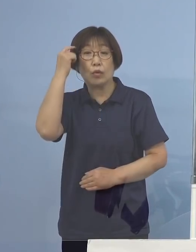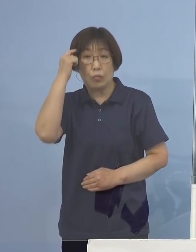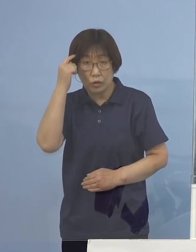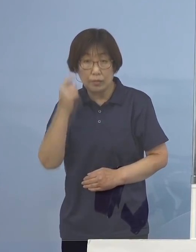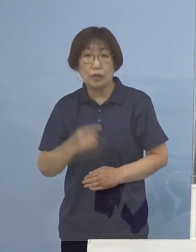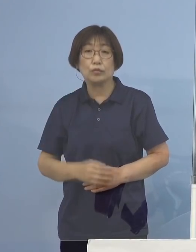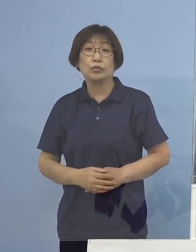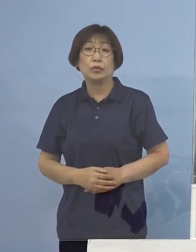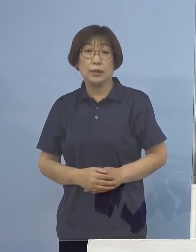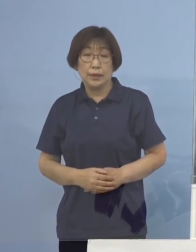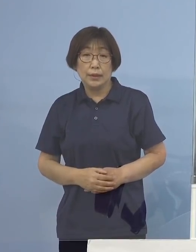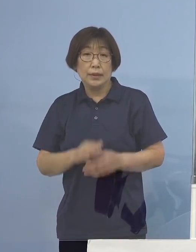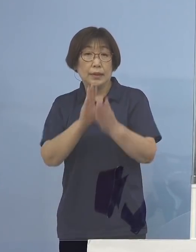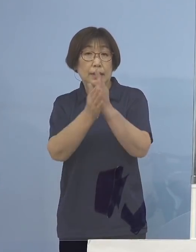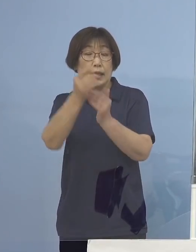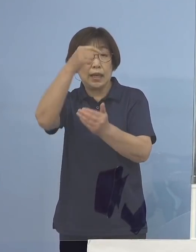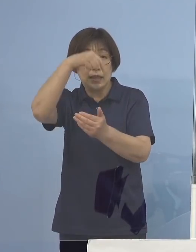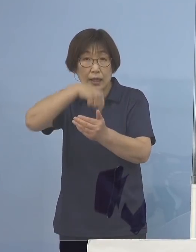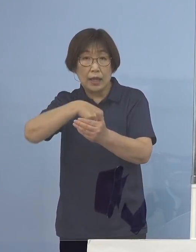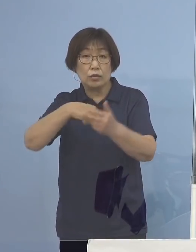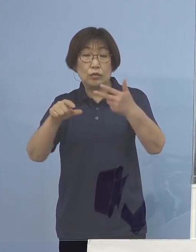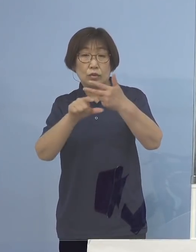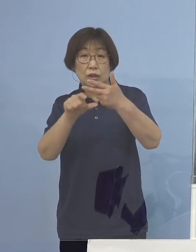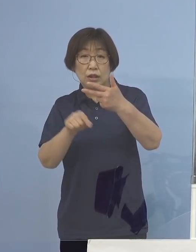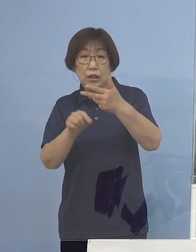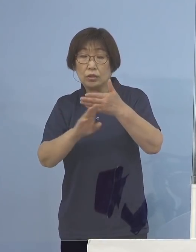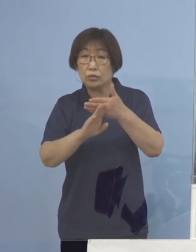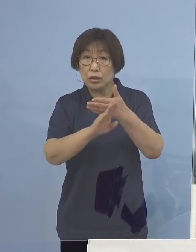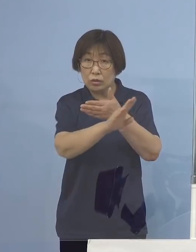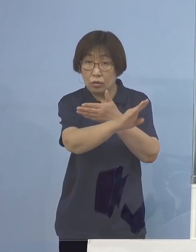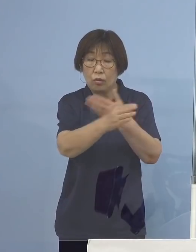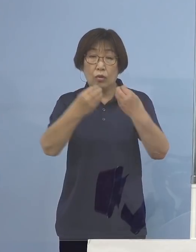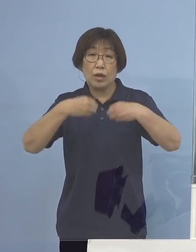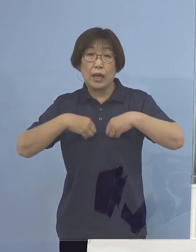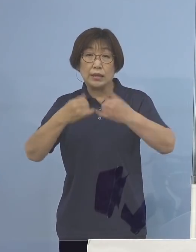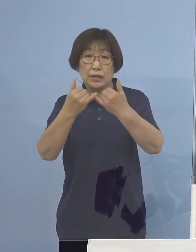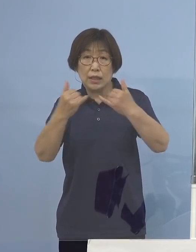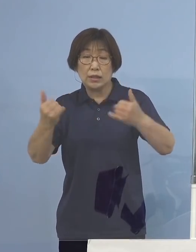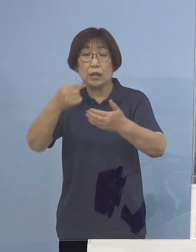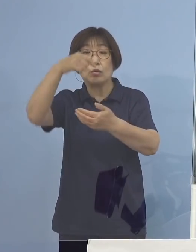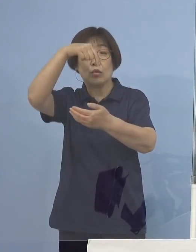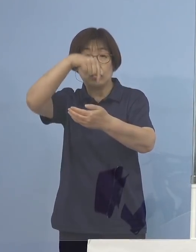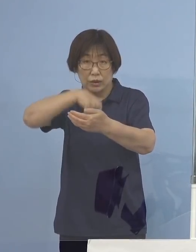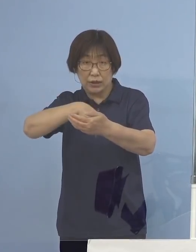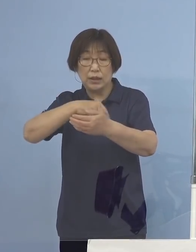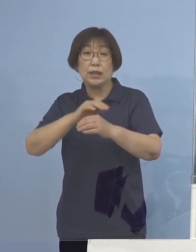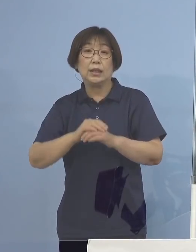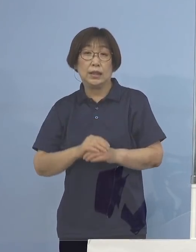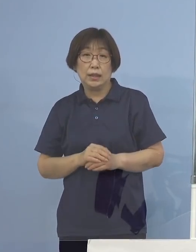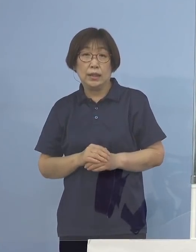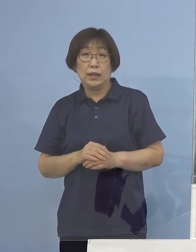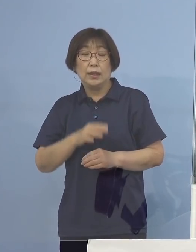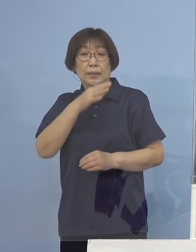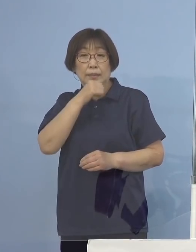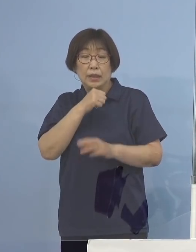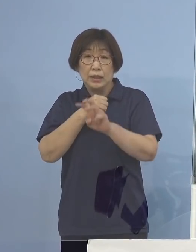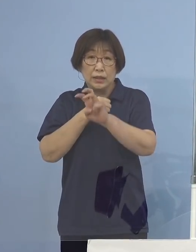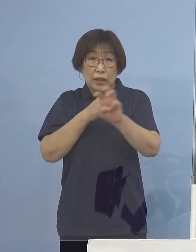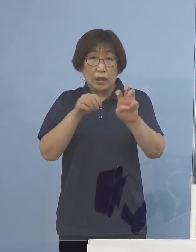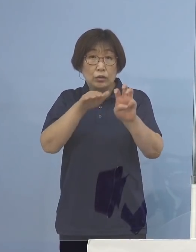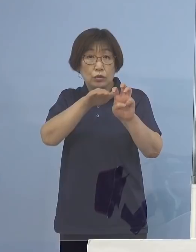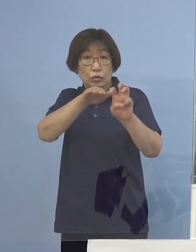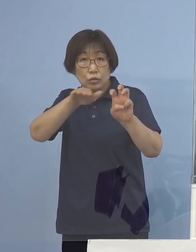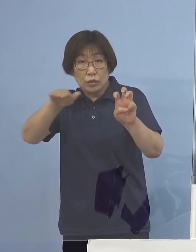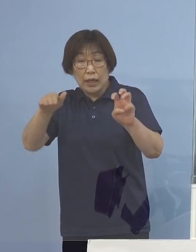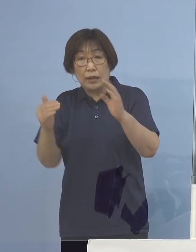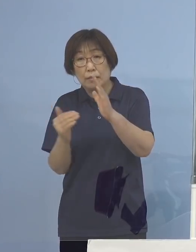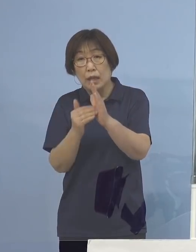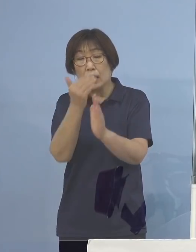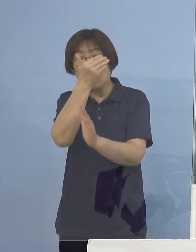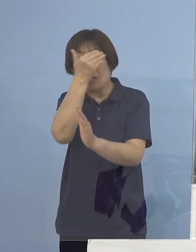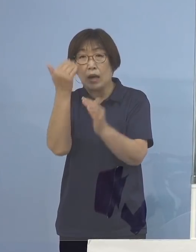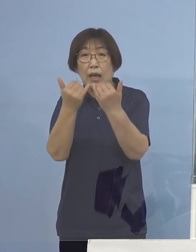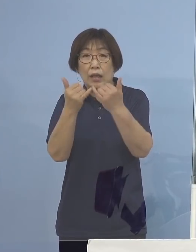また県内の7月以降の感染者のうち 30代までの若い世代が69パーセント